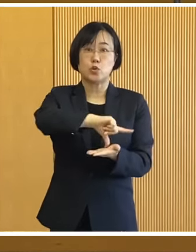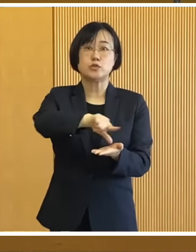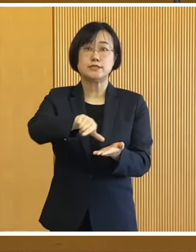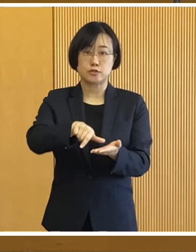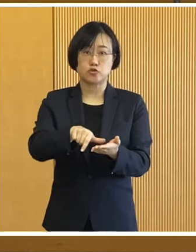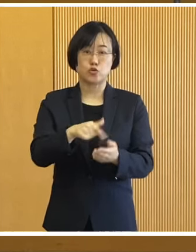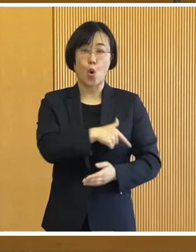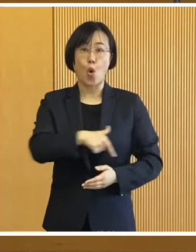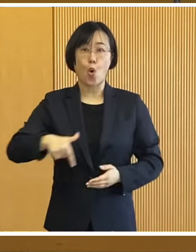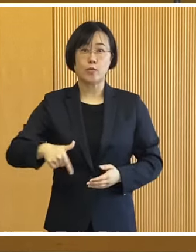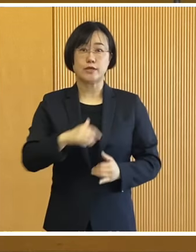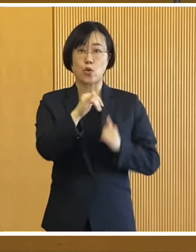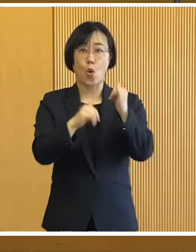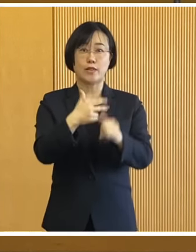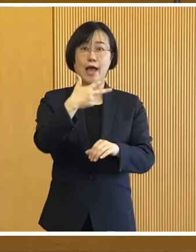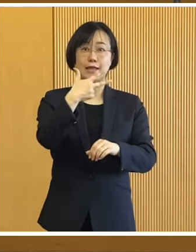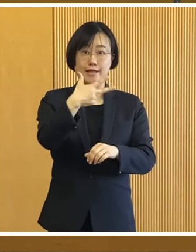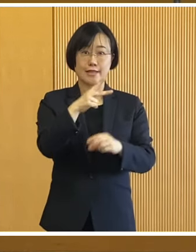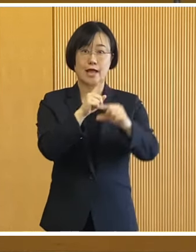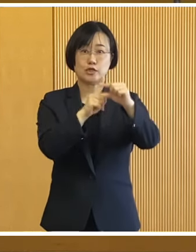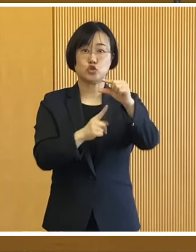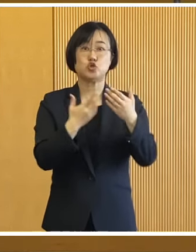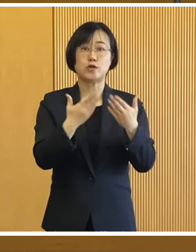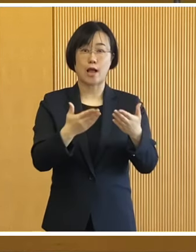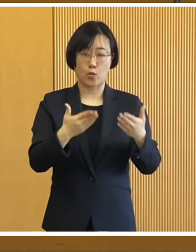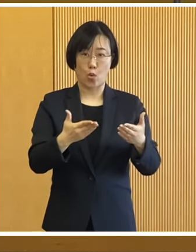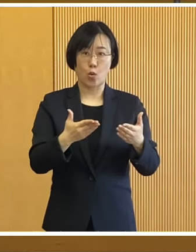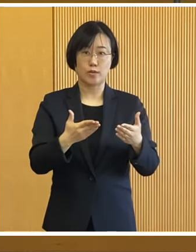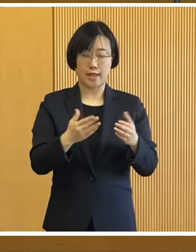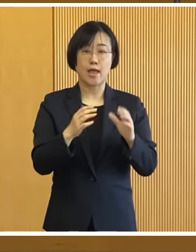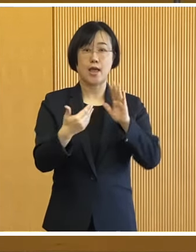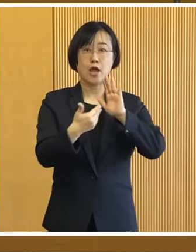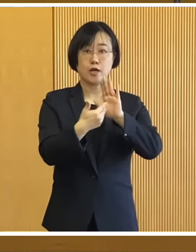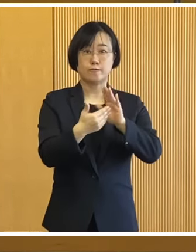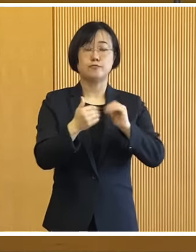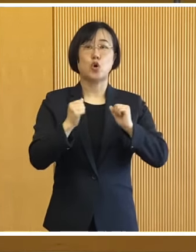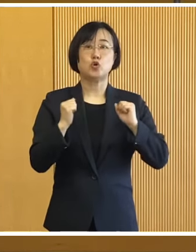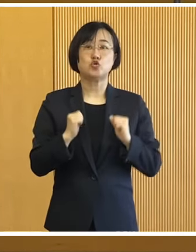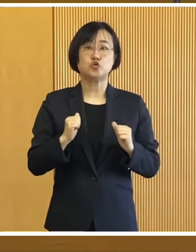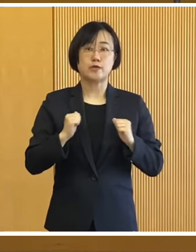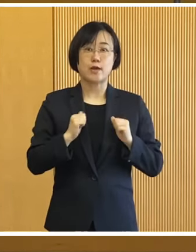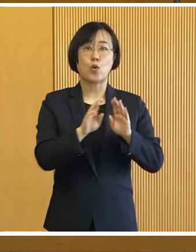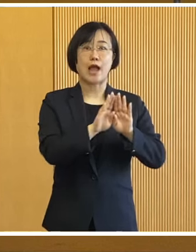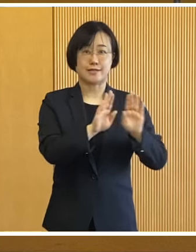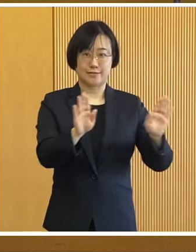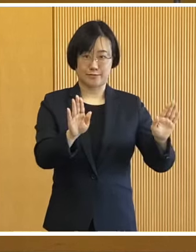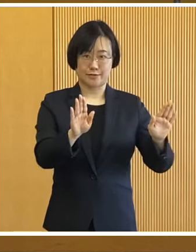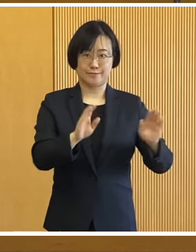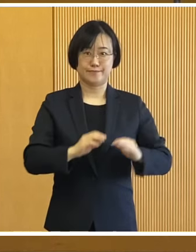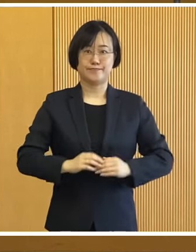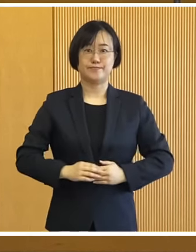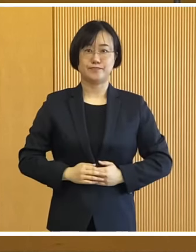大正地区の帯広第七中学校で 冬季防災訓練を開催いたします